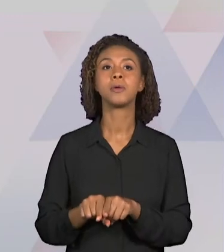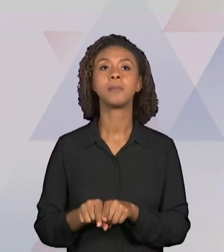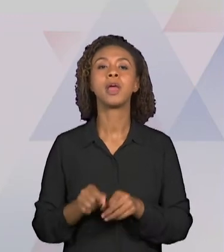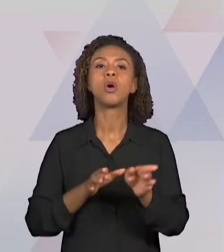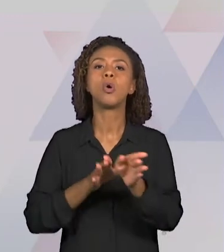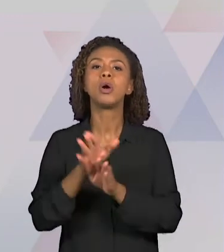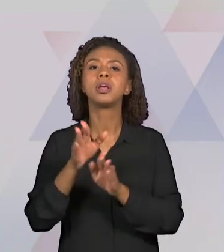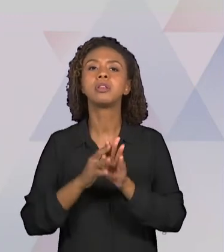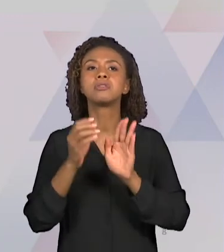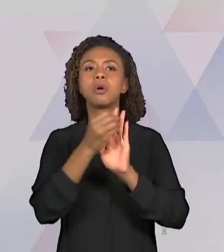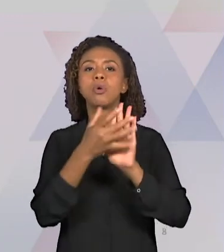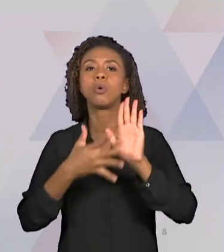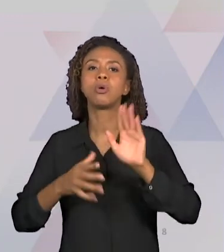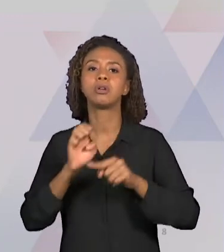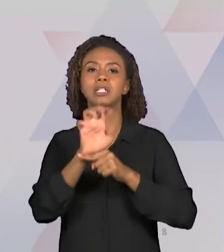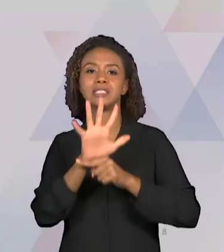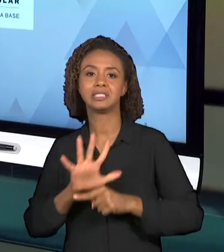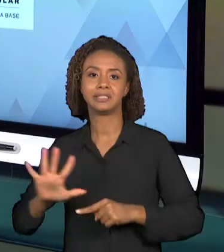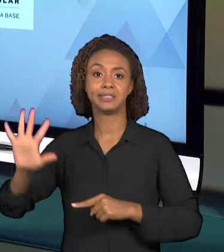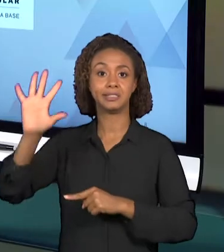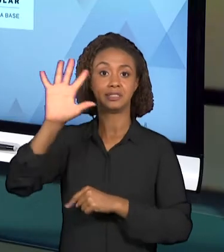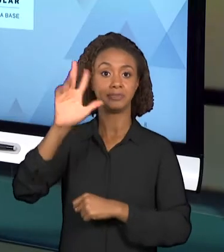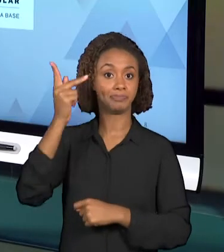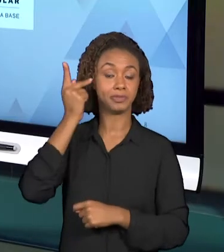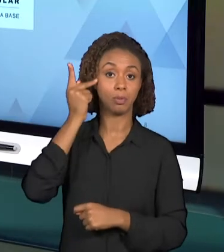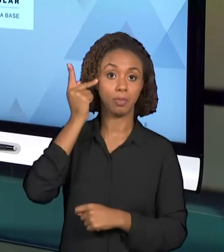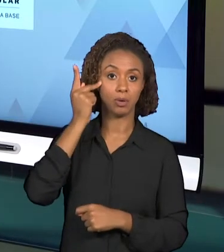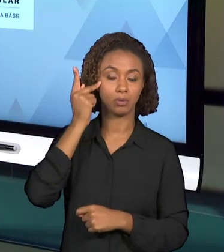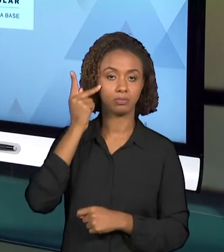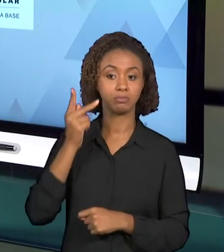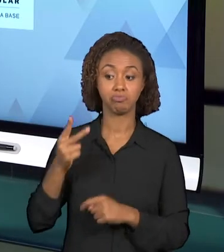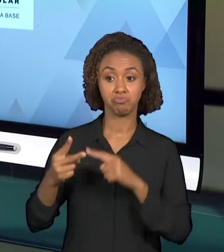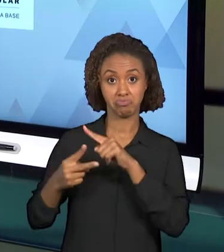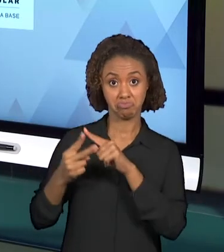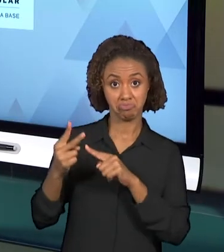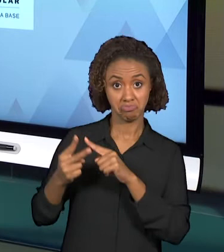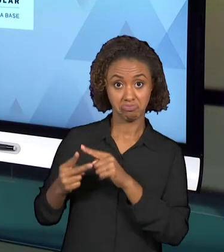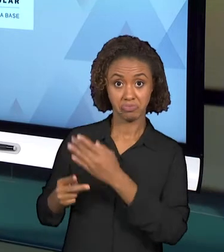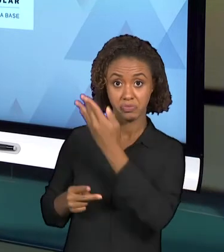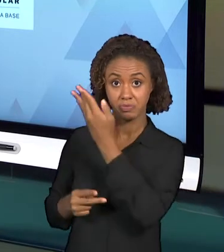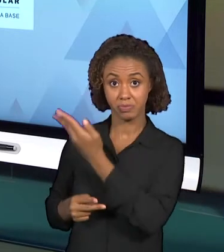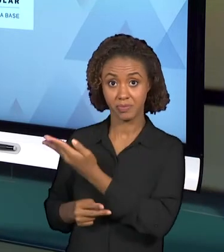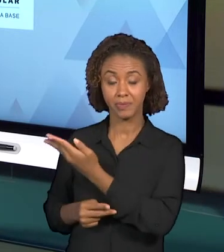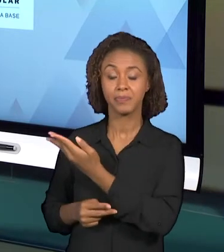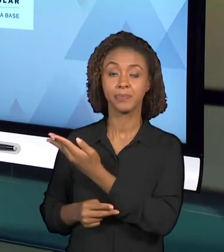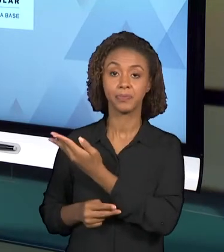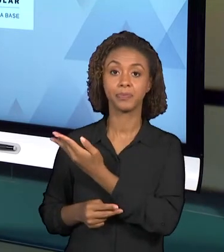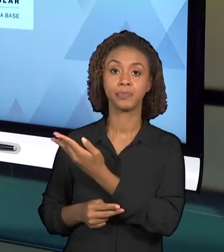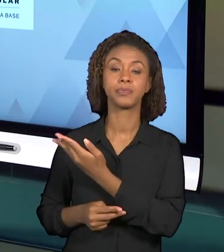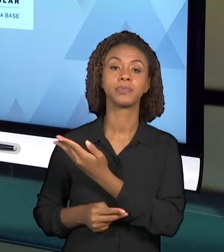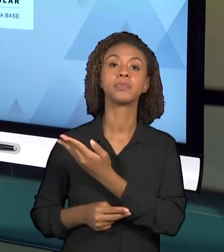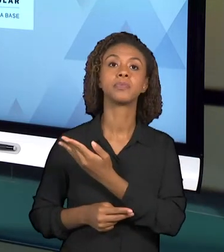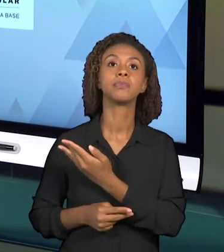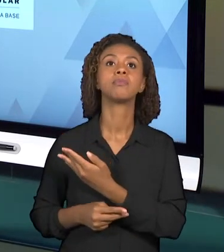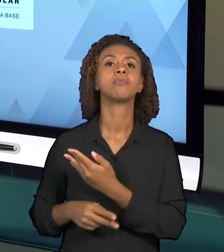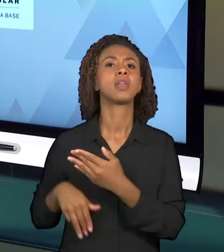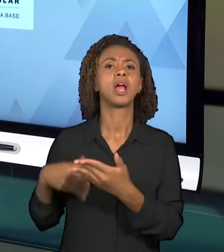ESTADO DE SÃO PAULO. SÃO DOIS DOCUMENTOS QUE ESTÃO EM CONSTRUÇÃO, SÃO DOIS DOCUMENTOS QUE